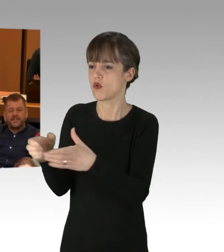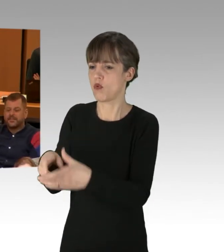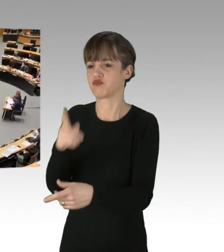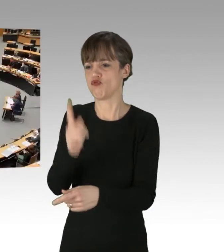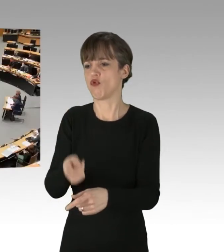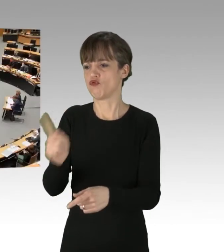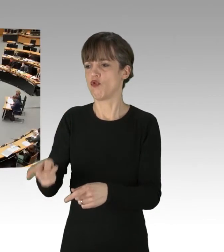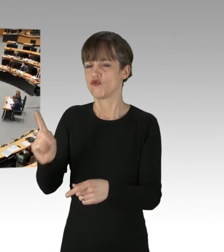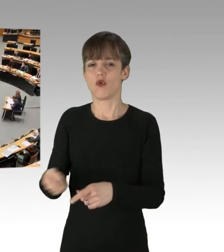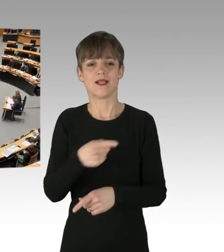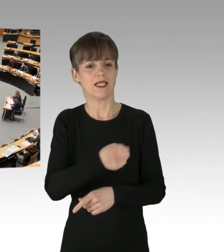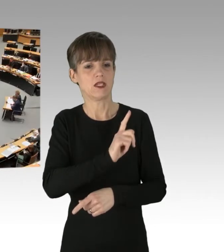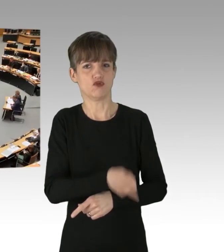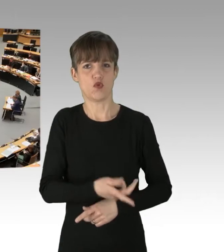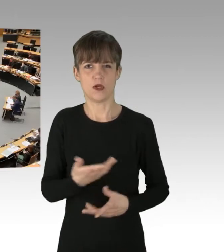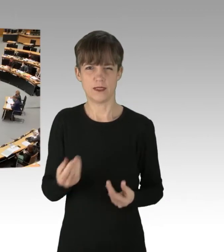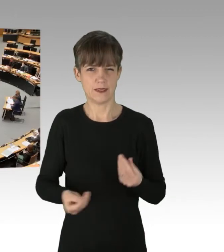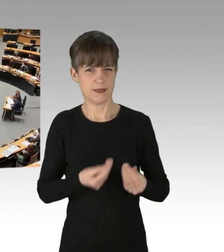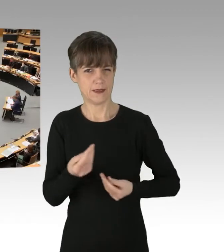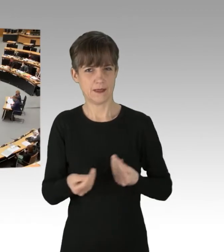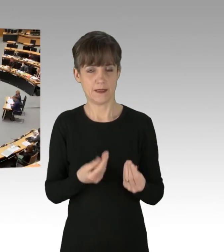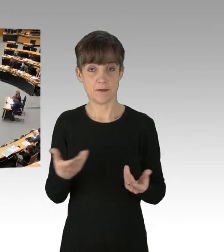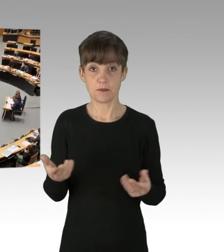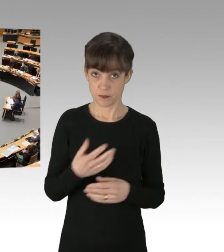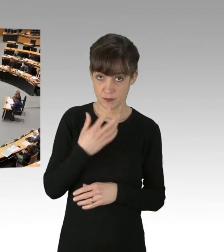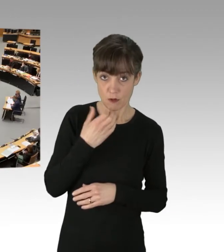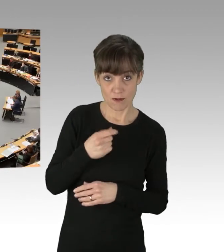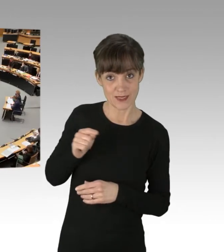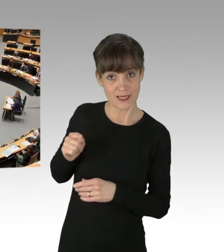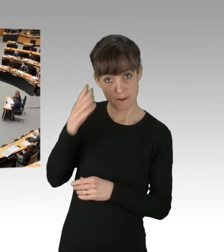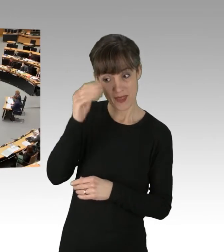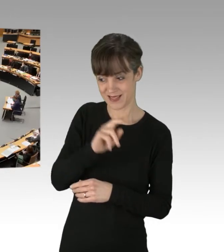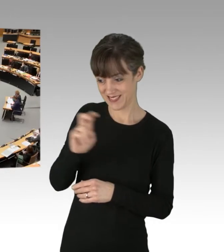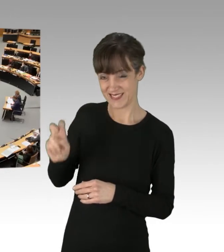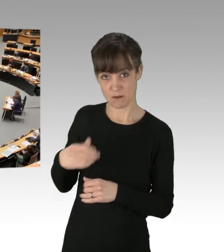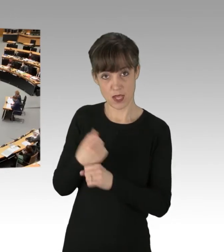(Applaus) (Rednerwechsel) Ich hoffe, Sie haben den Mann angezeigt. Das würde ich Ihnen empfehlen,